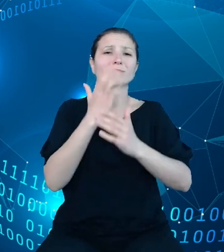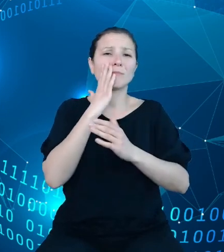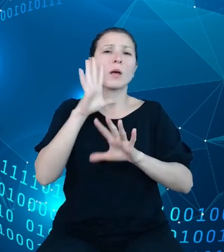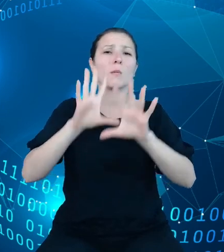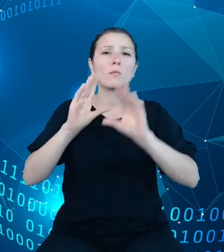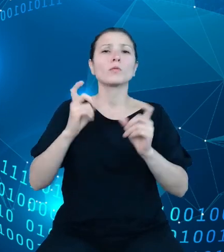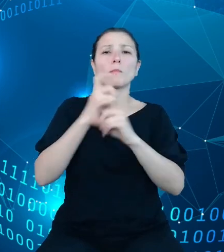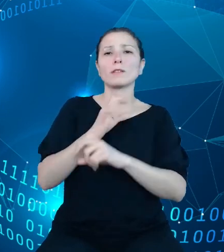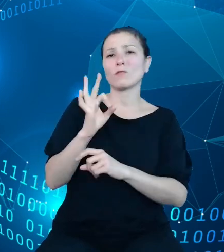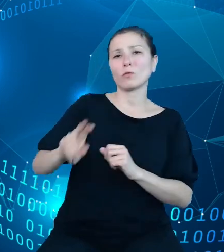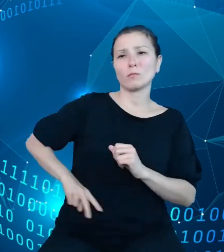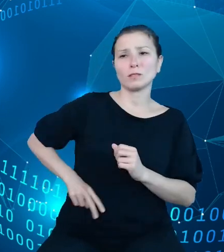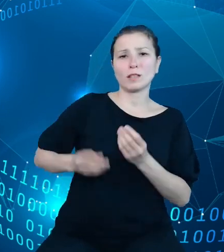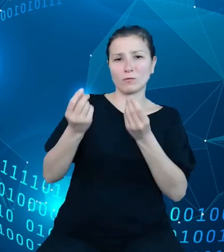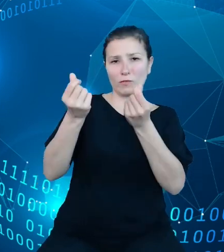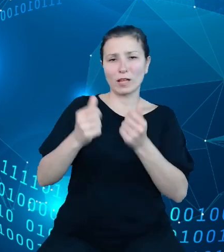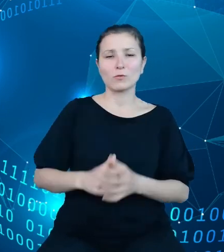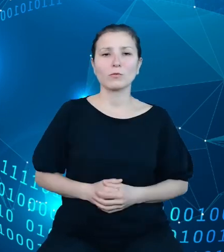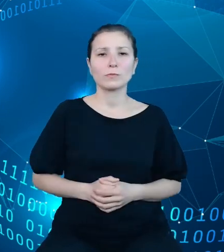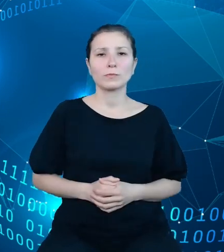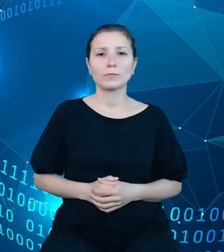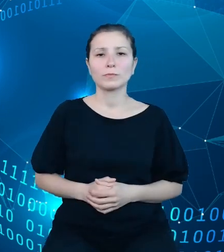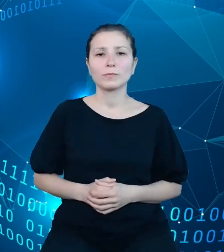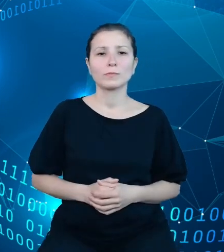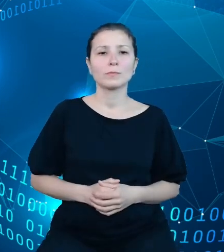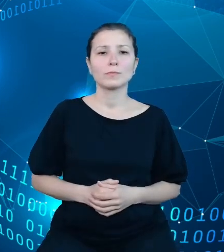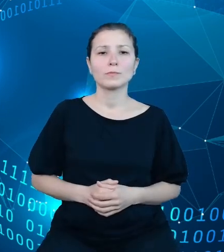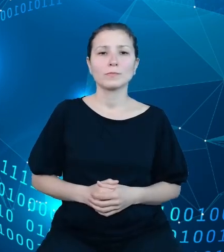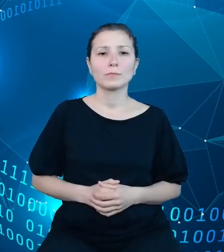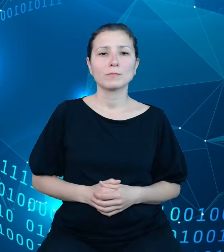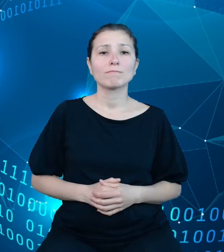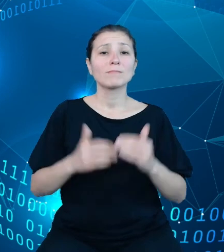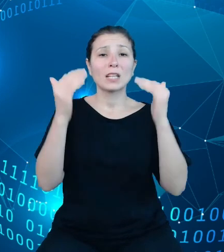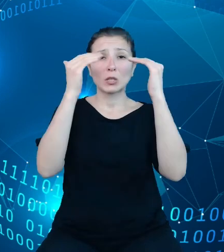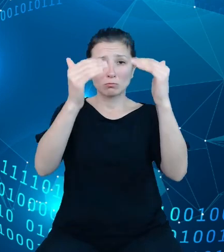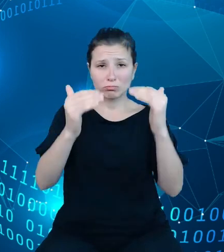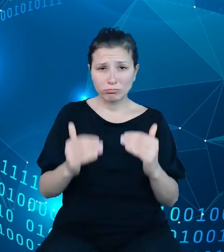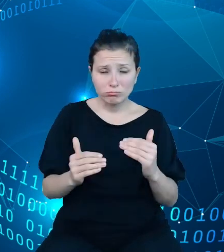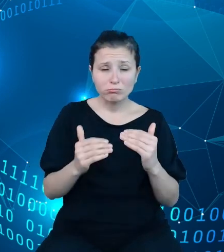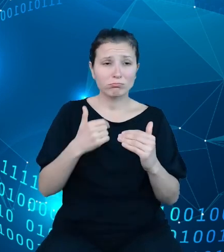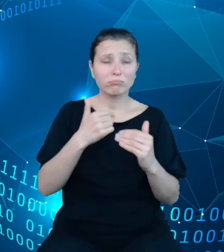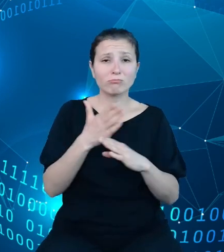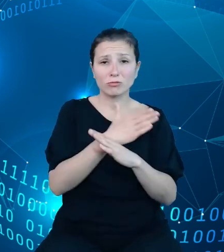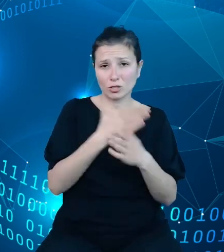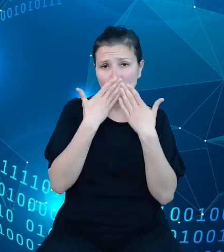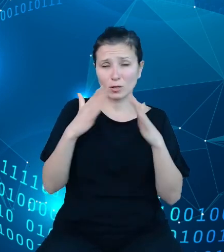Struktura zaprezentowana przeze mnie wcześniej na pewno nie do końca pozwala